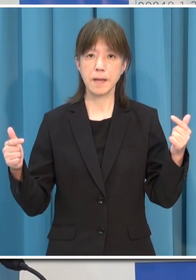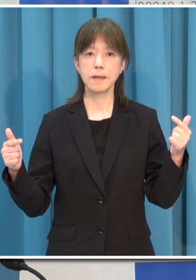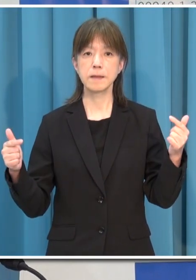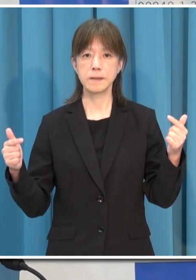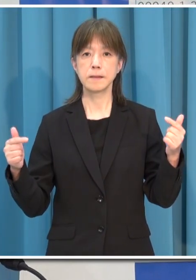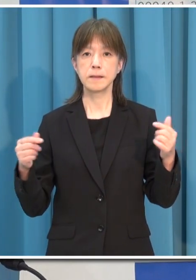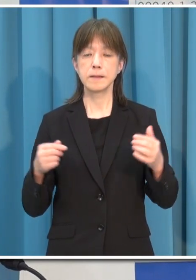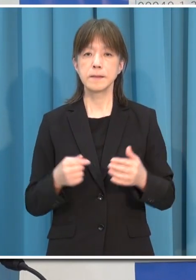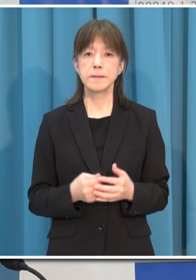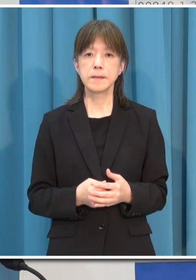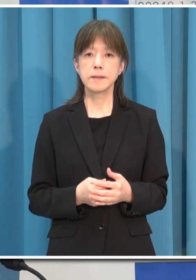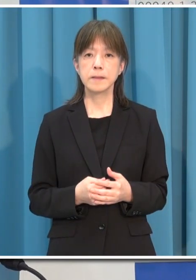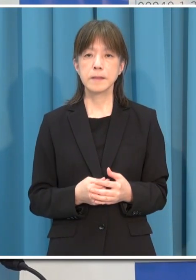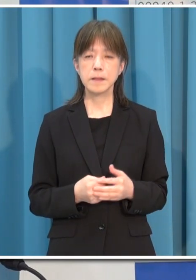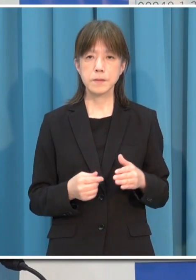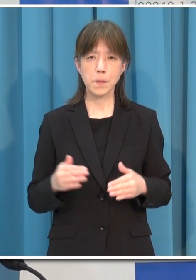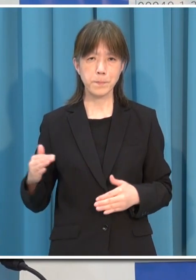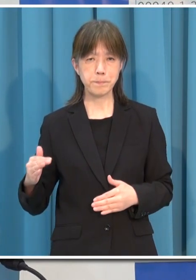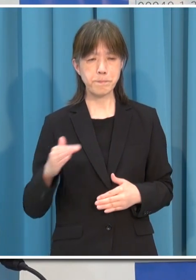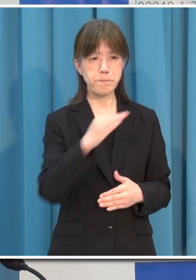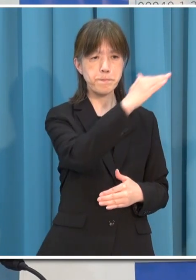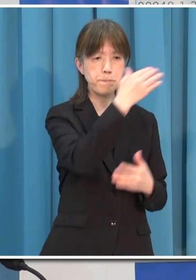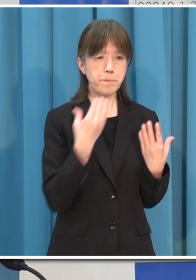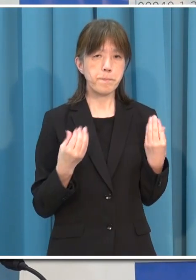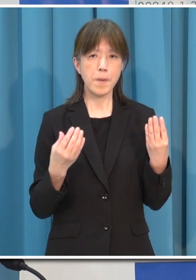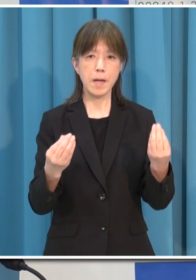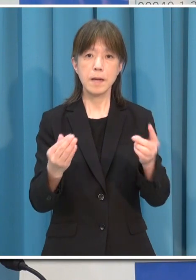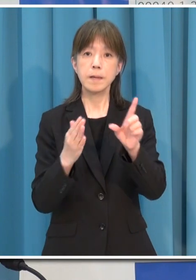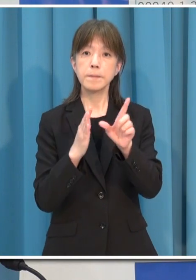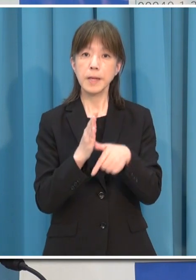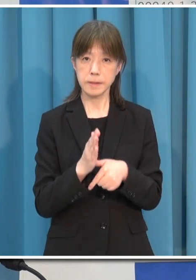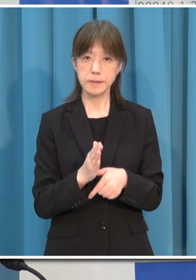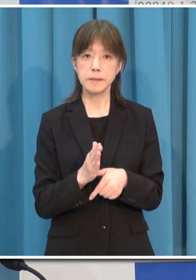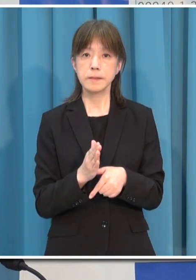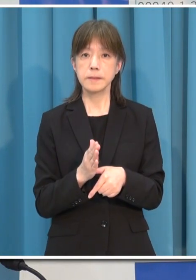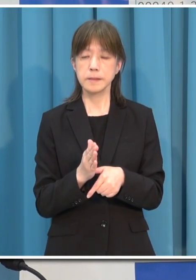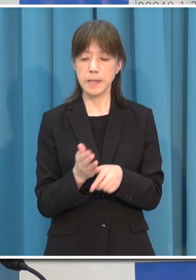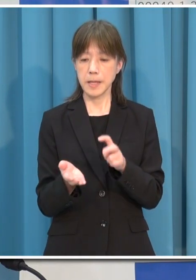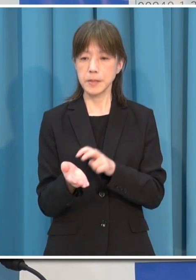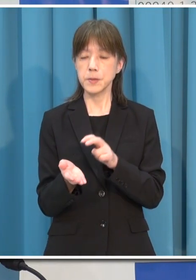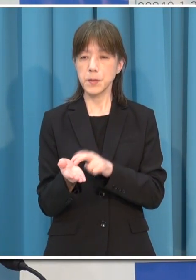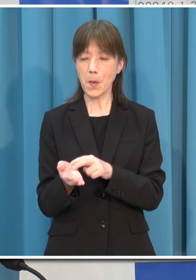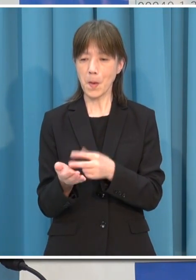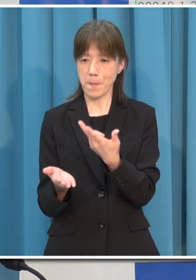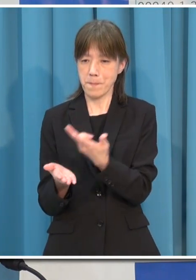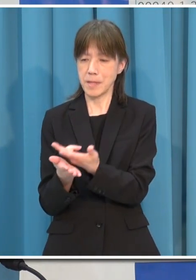このまま感染拡大が続き 医療提供体制が逼迫していくようなことになりますと